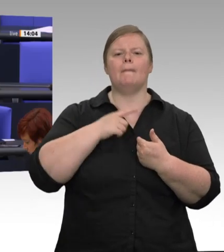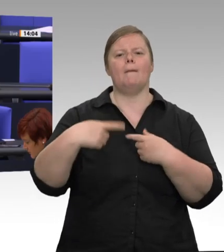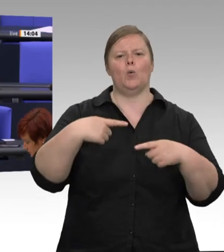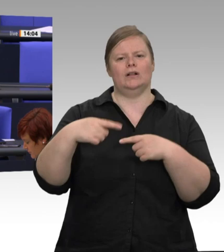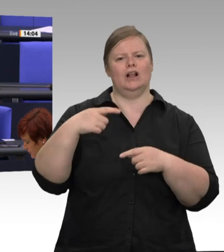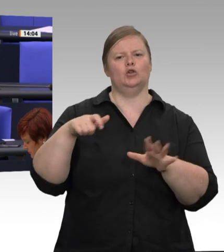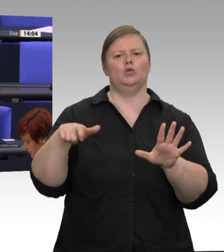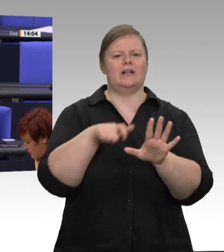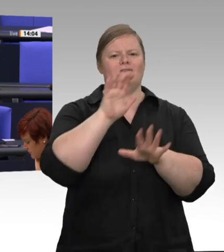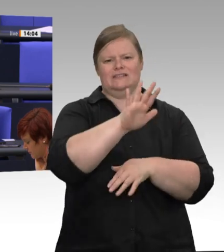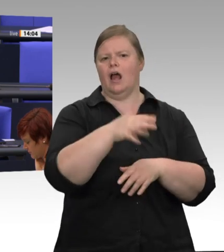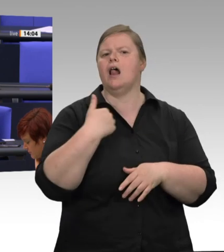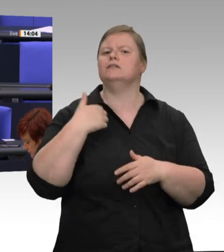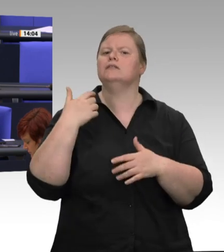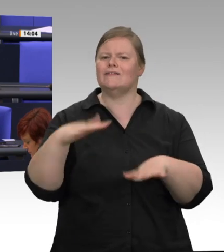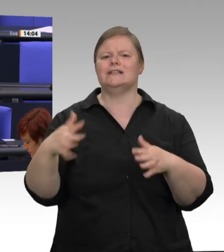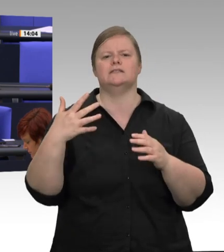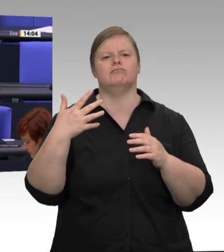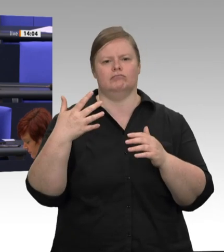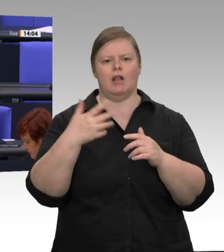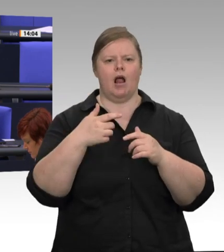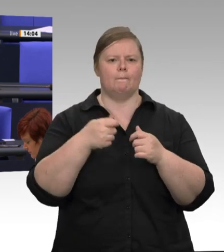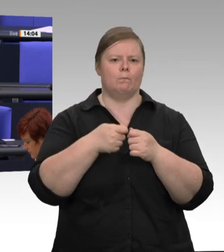Virusverbreitung auf dem Schlachthof die 7 000 Leute erst einmal unter